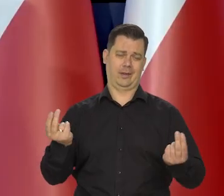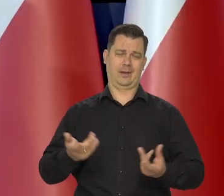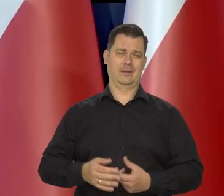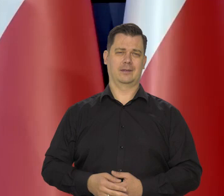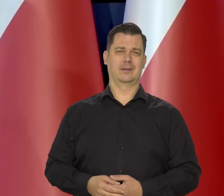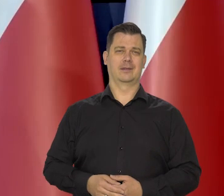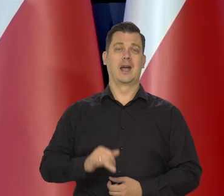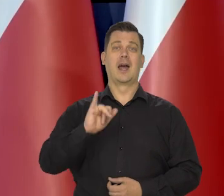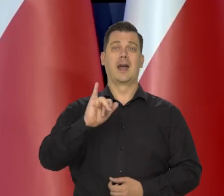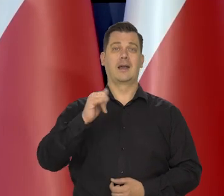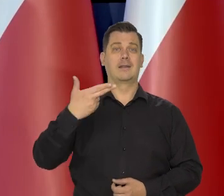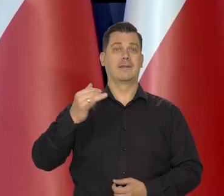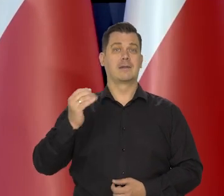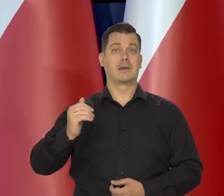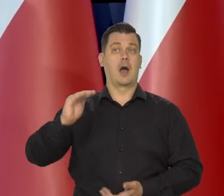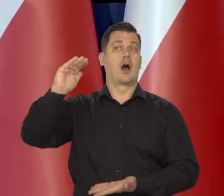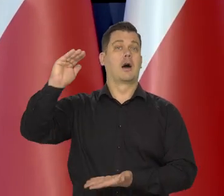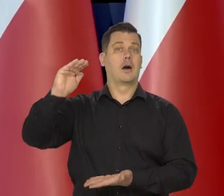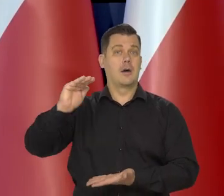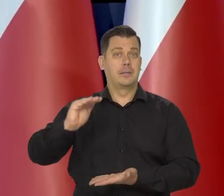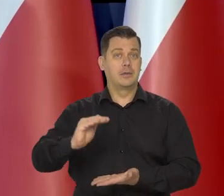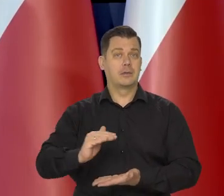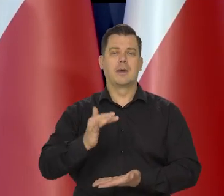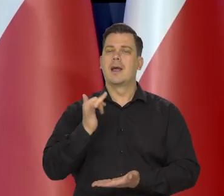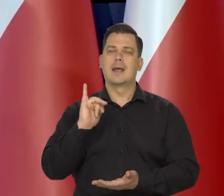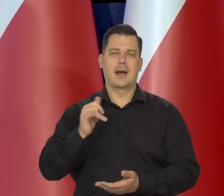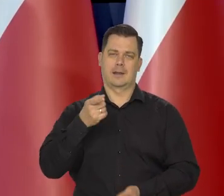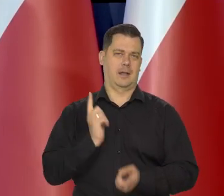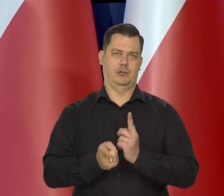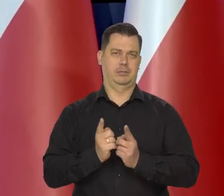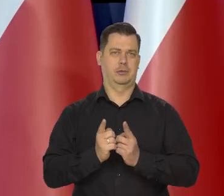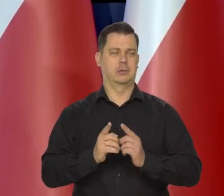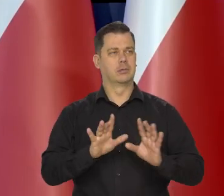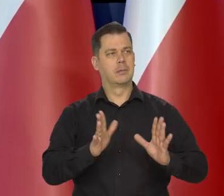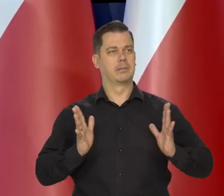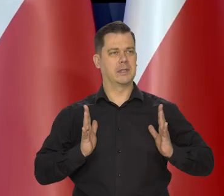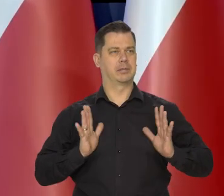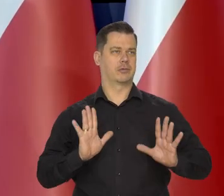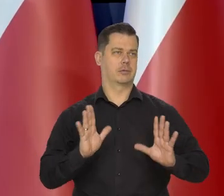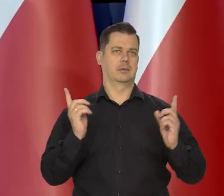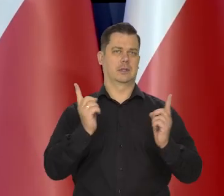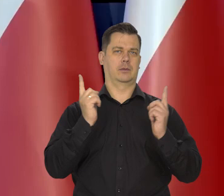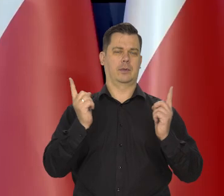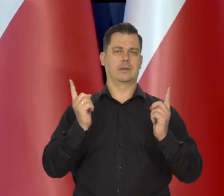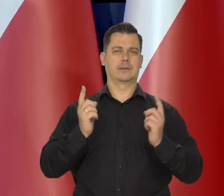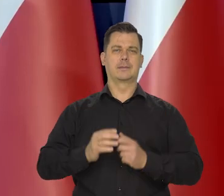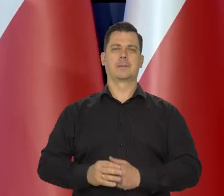Inflacje obniżamy tak szybko, jak na to pozwalają okoliczności.